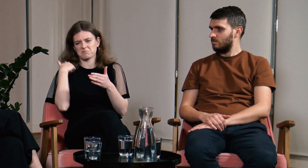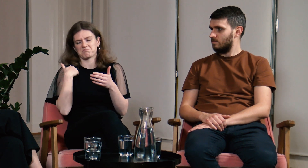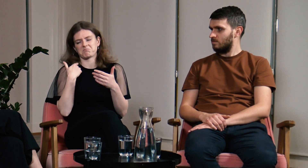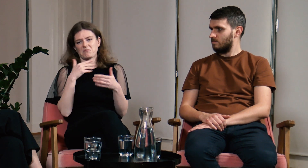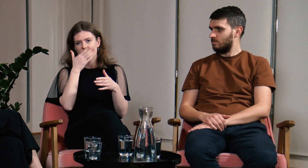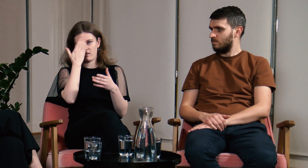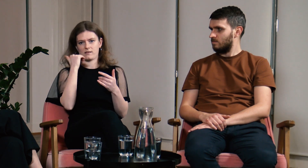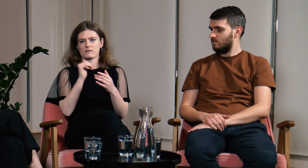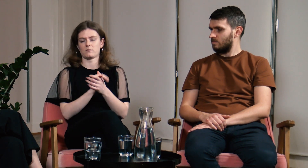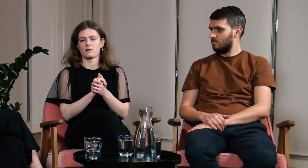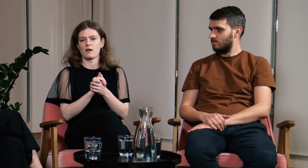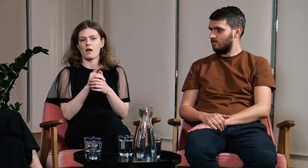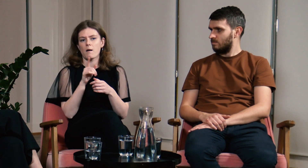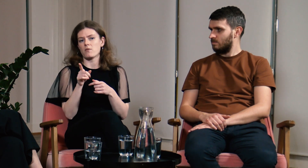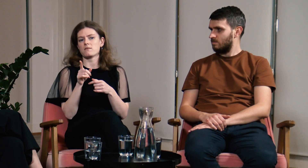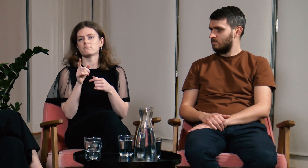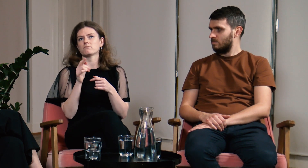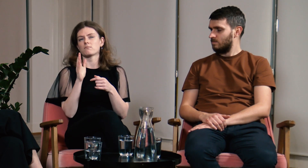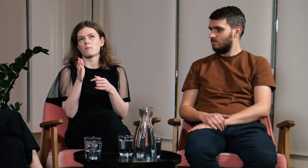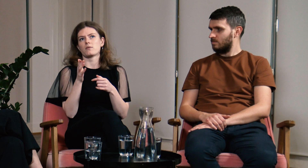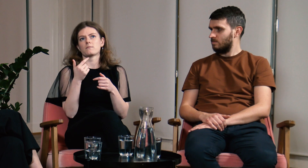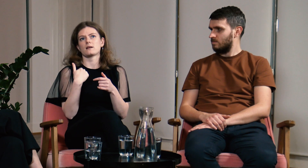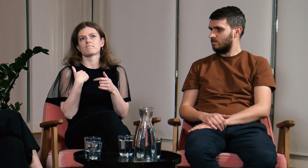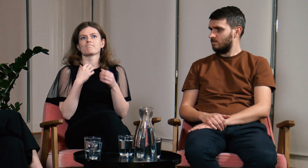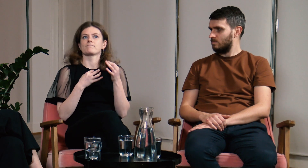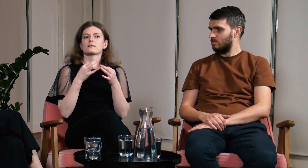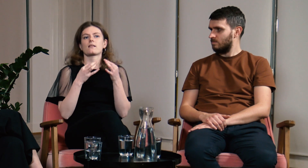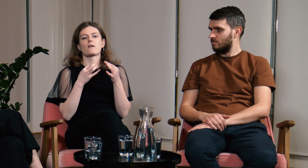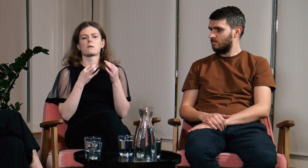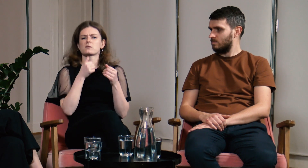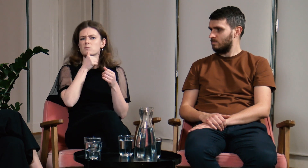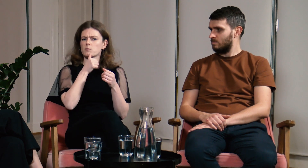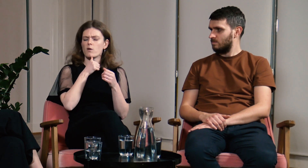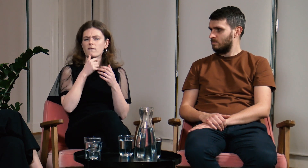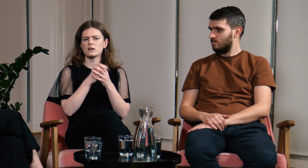Odpowiadałam, że nie znam. Zaczęłam zastanawiać się nad tym czy spróbować nauczyć się PJM.